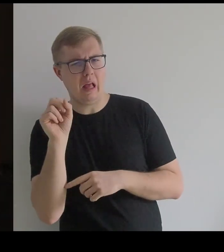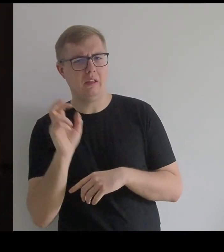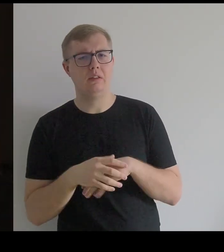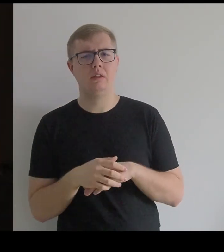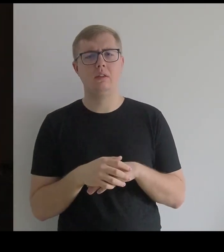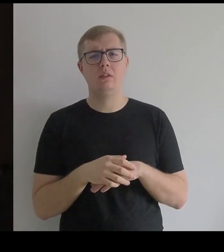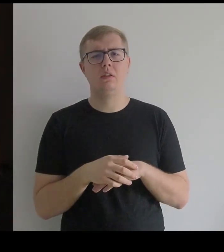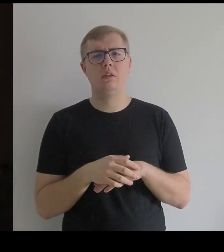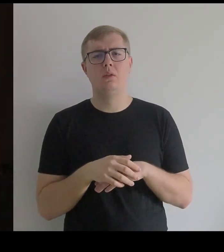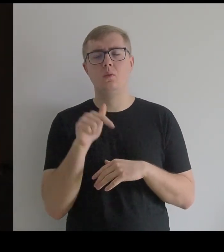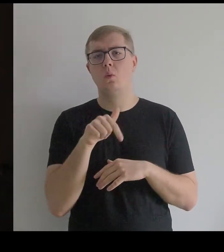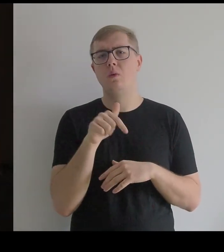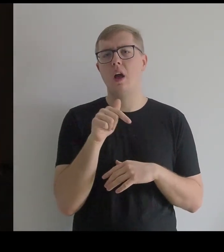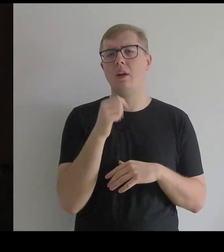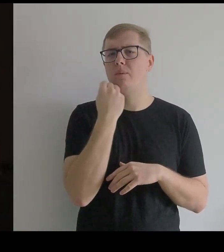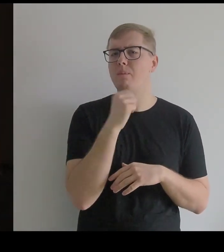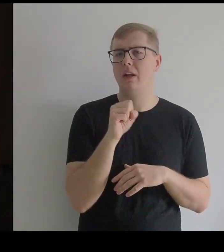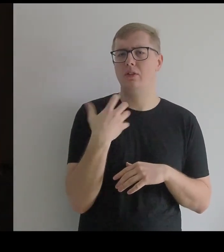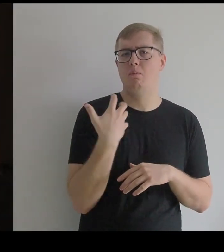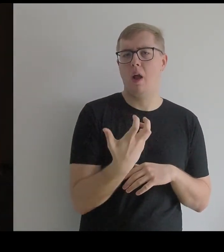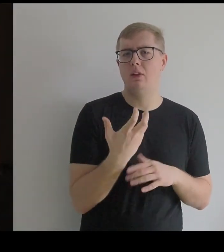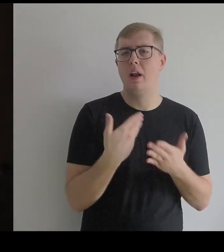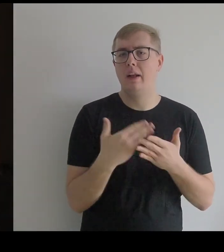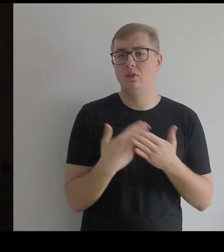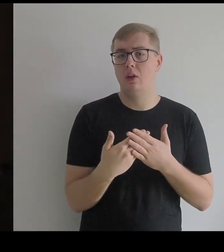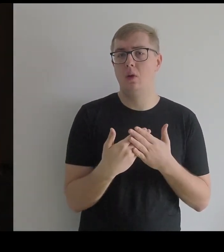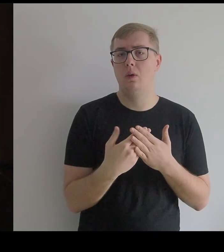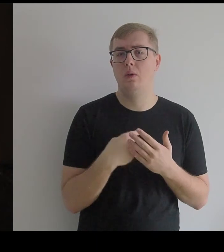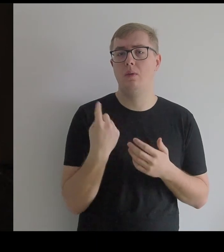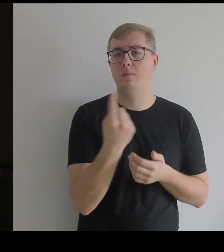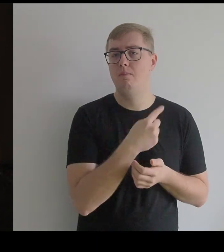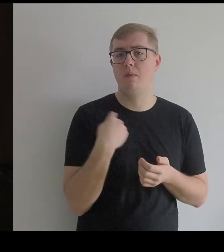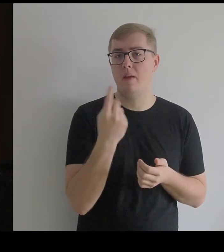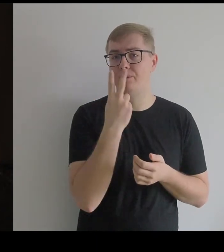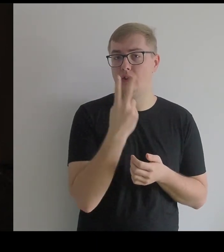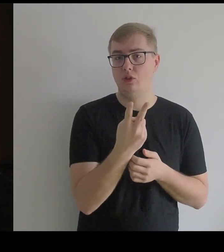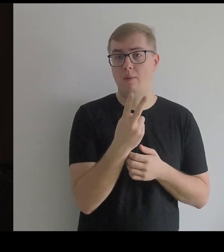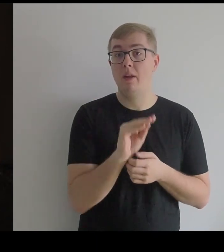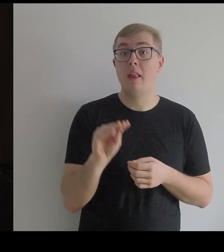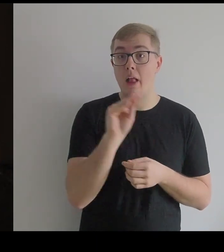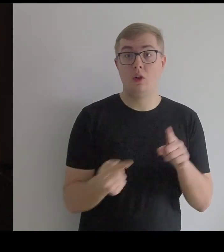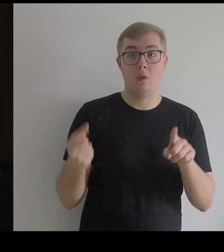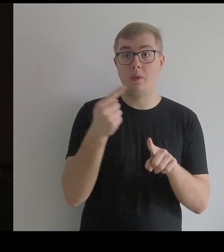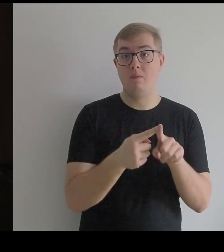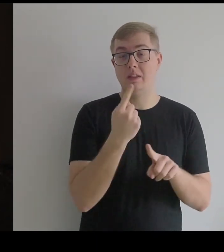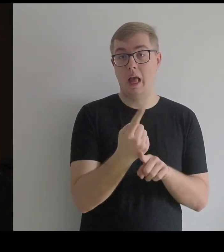Tutaj jest o wiele bogaciej, bo widzimy jeszcze oprócz tego samą koronkę i wzór.